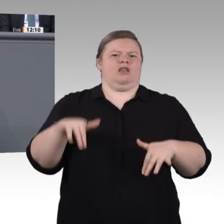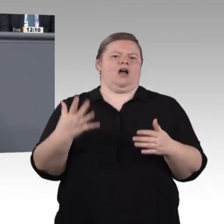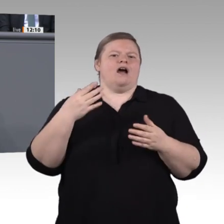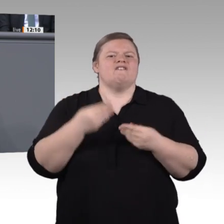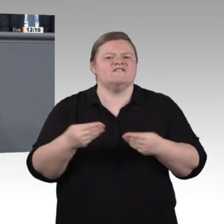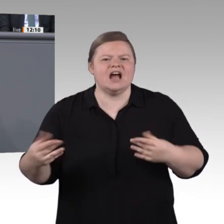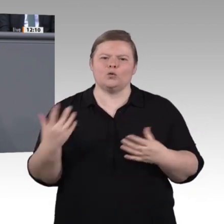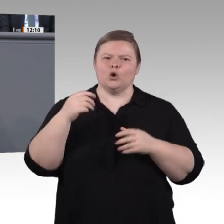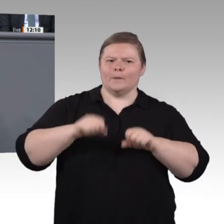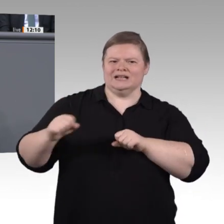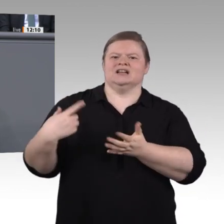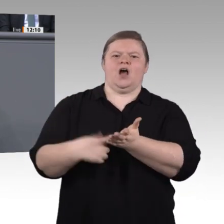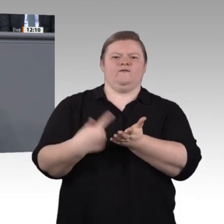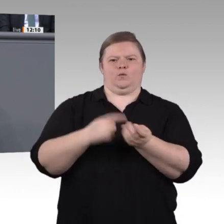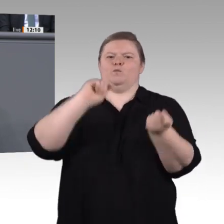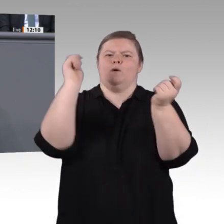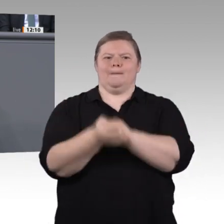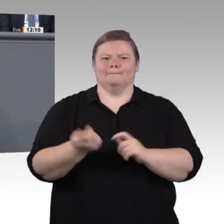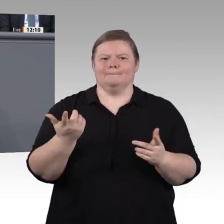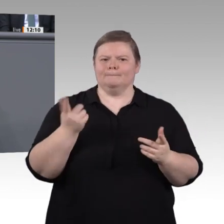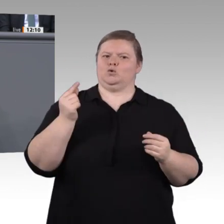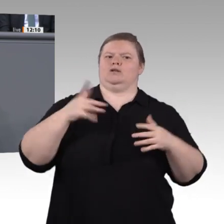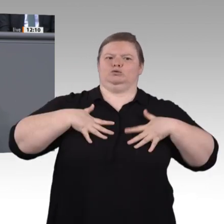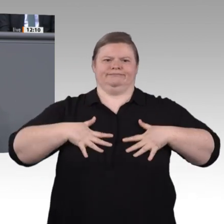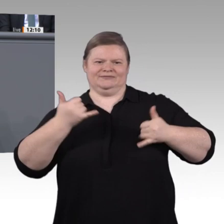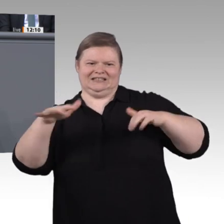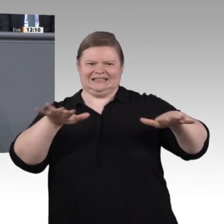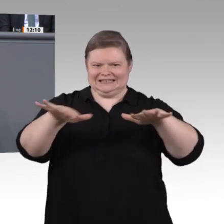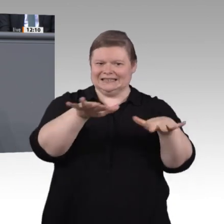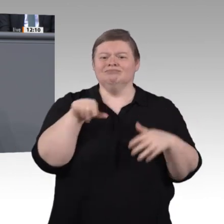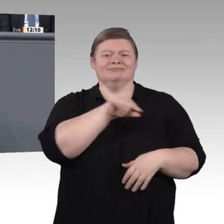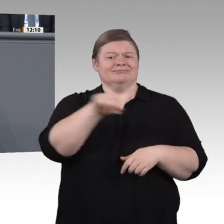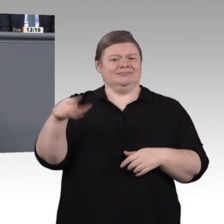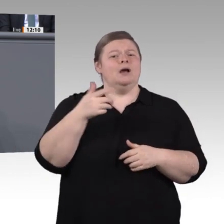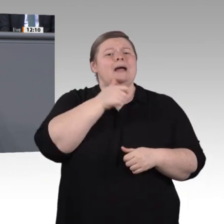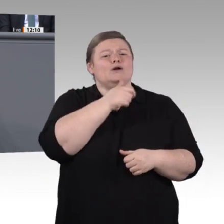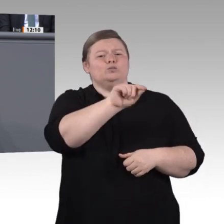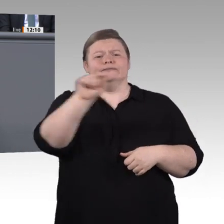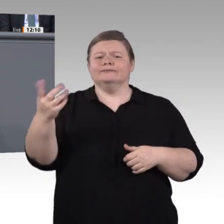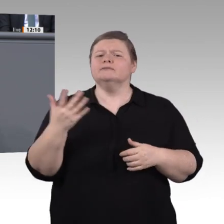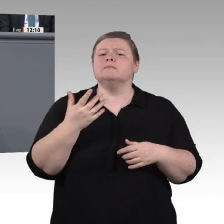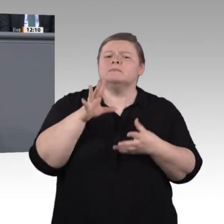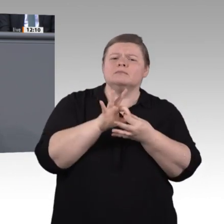und die wir im Koalitionsvertrag vereinbart hatten, wollen wir die genannten Veränderungen verstehen, und wir